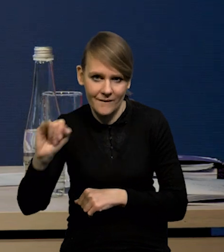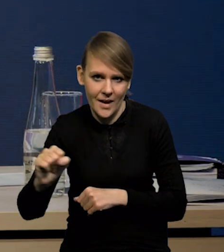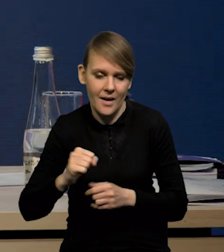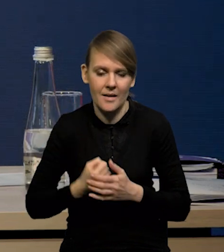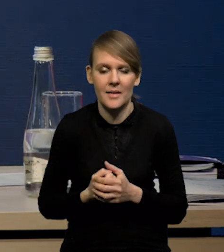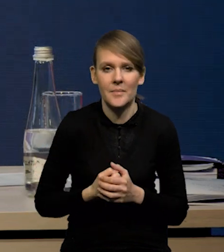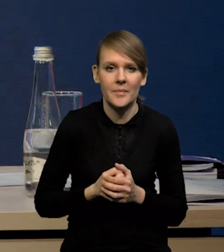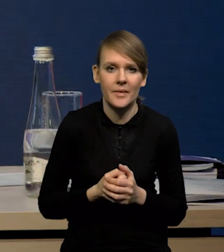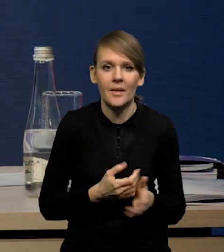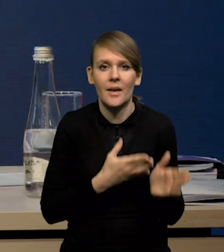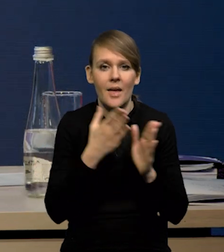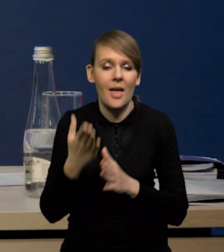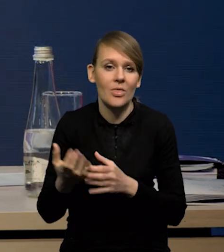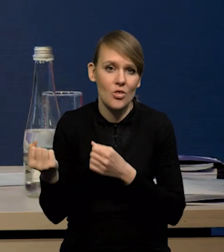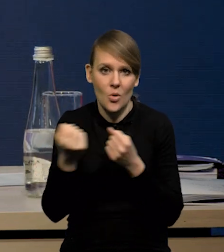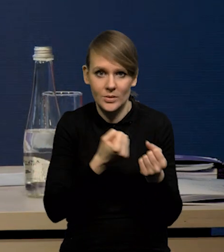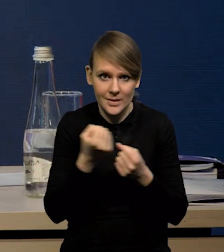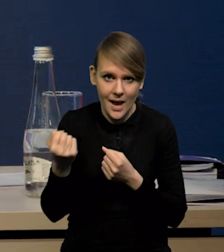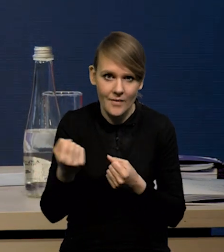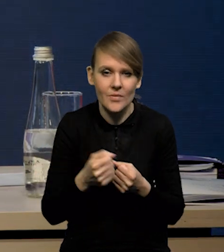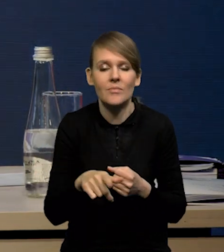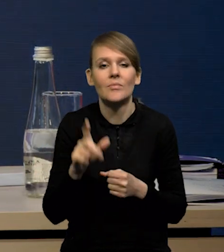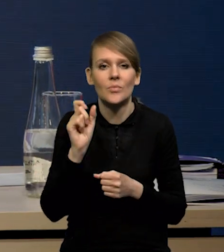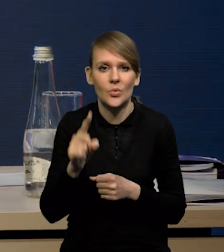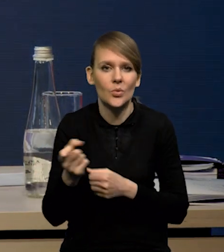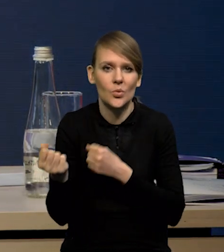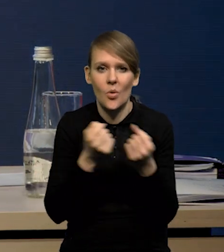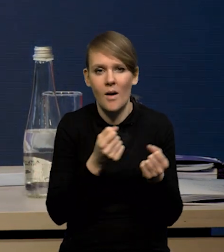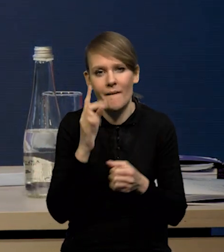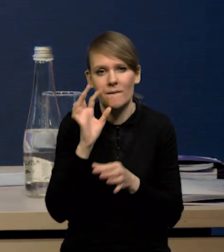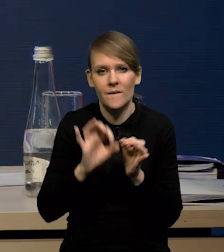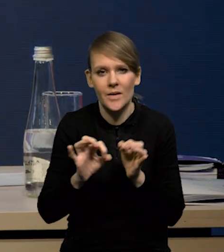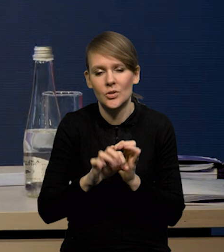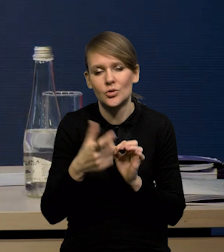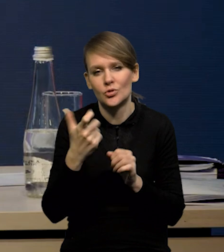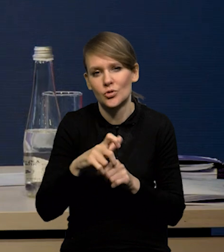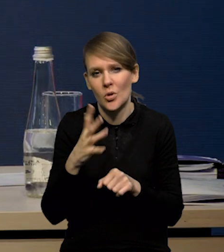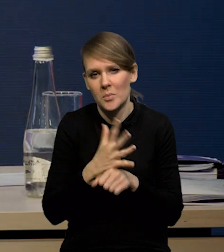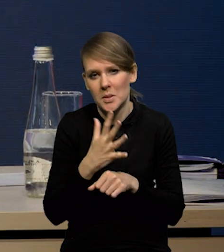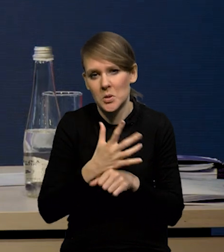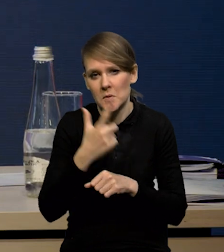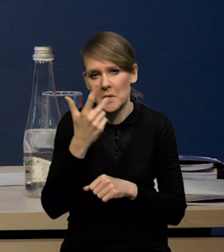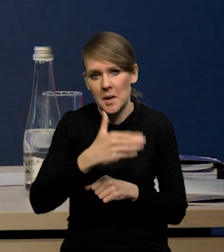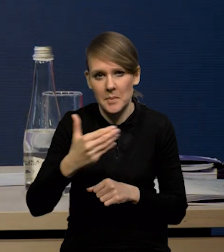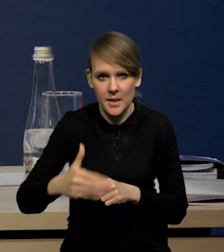Natomiast jeśli chodzi o dostawy, to mamy dostawy szacowane gdzieś na 152 miliardy,